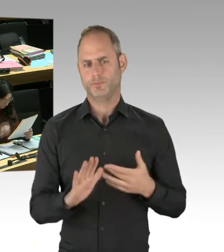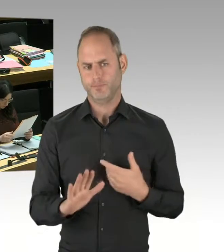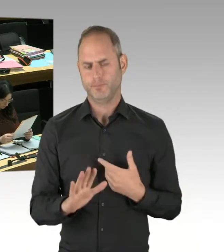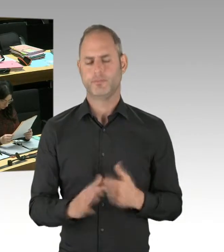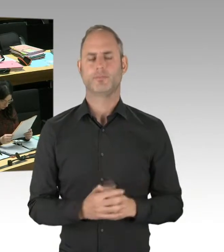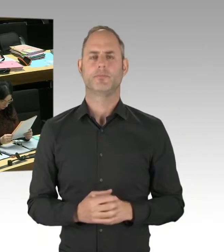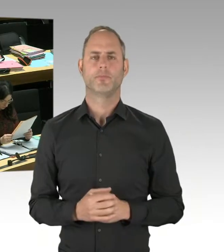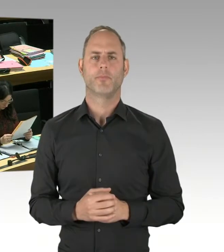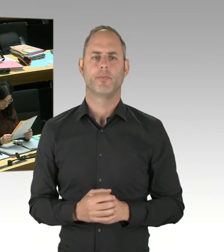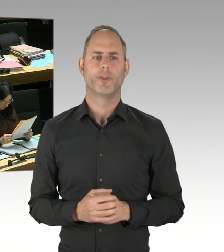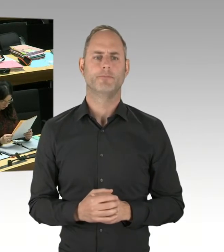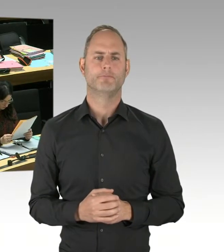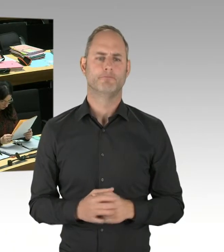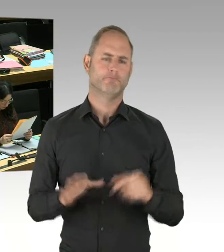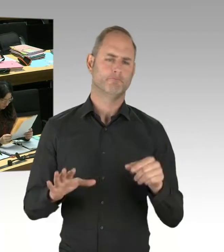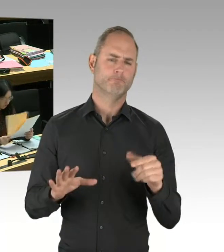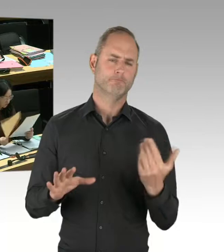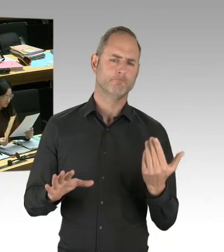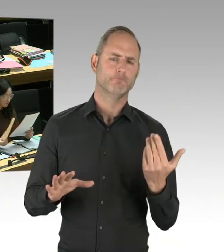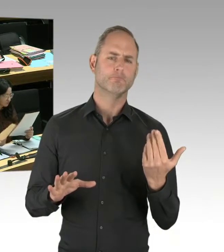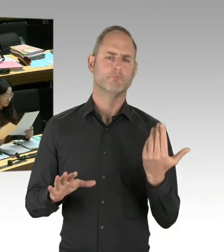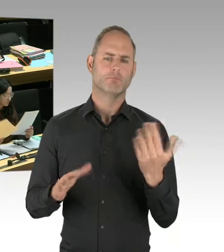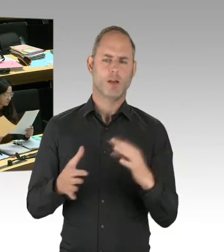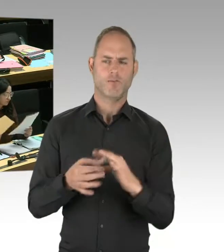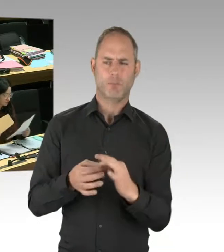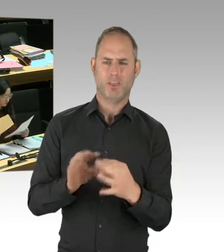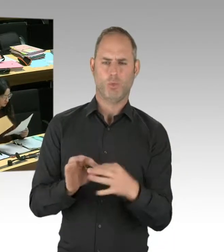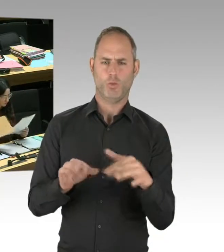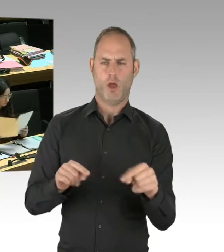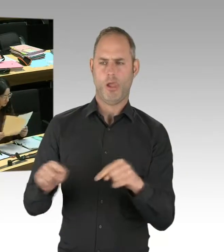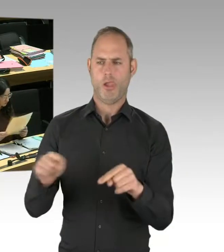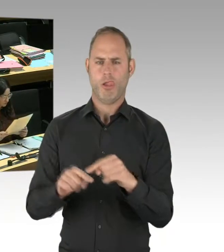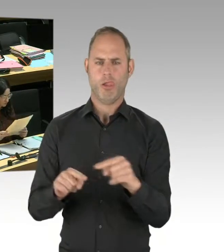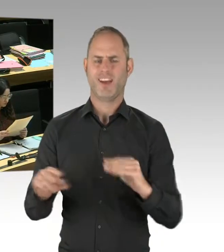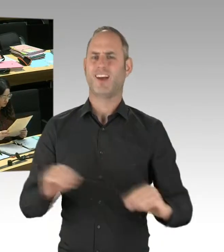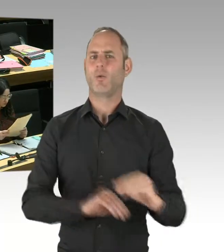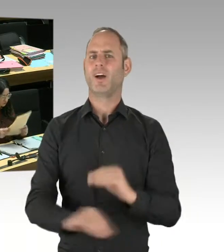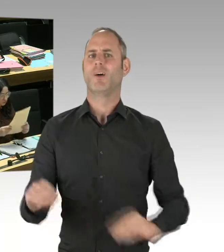weil wir den Ansatz, Deradikalisierung erfolgreicher zu gestalten,